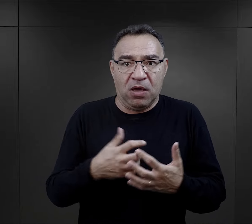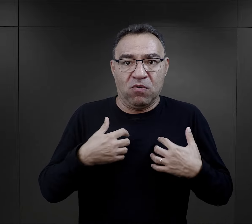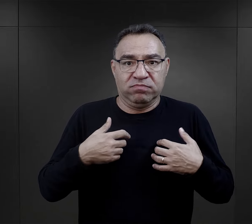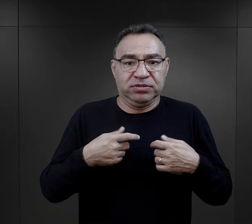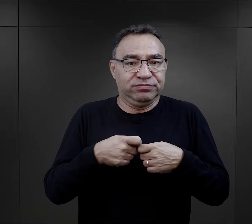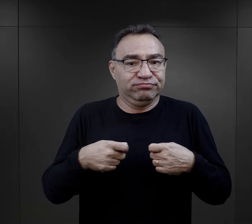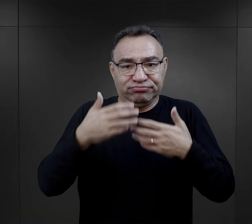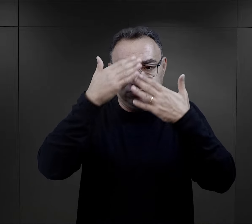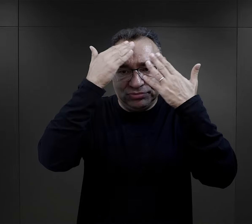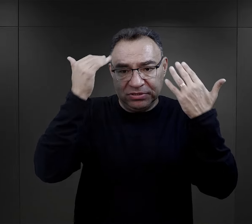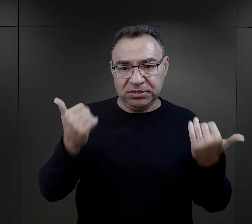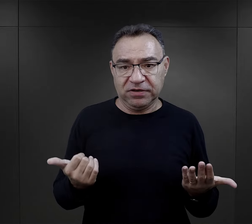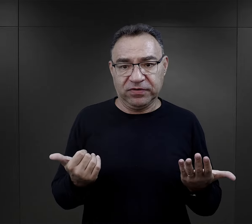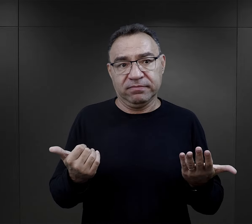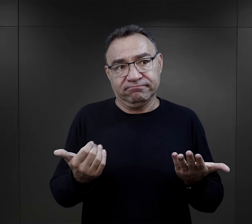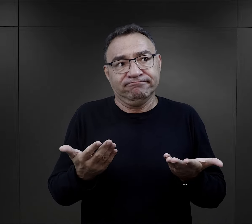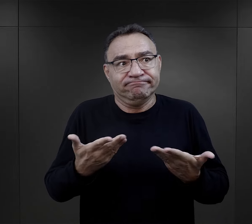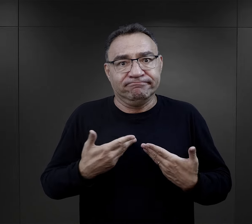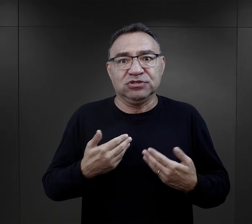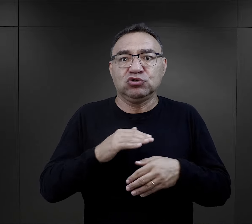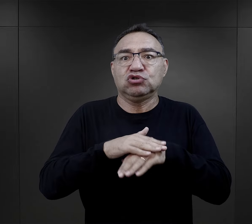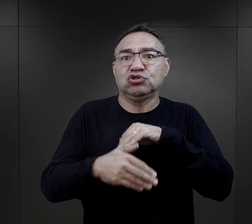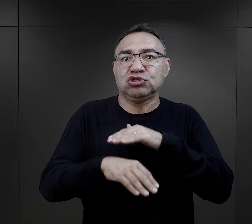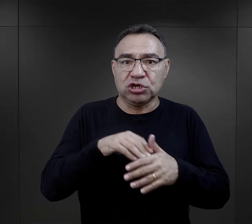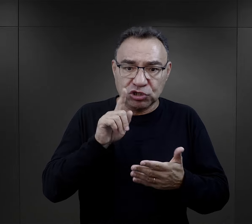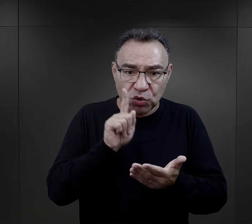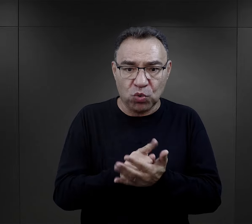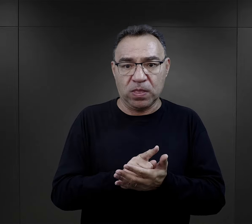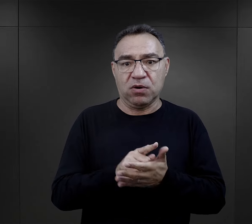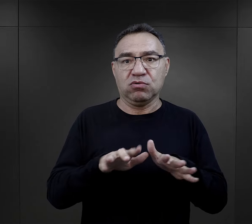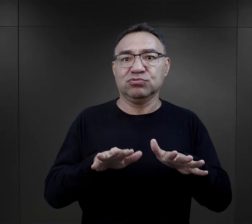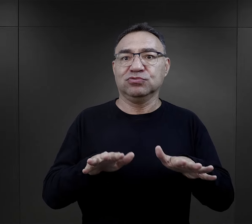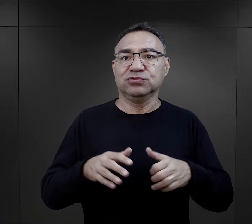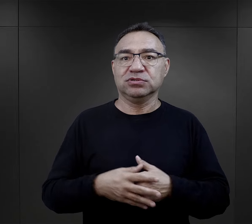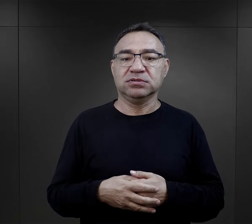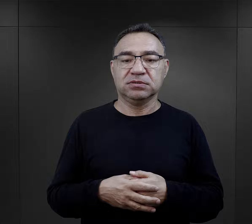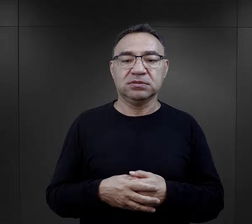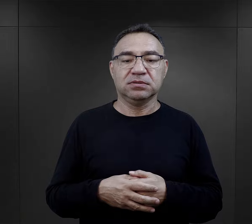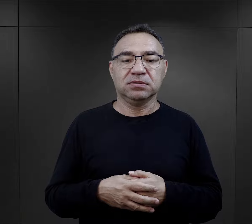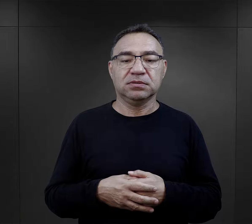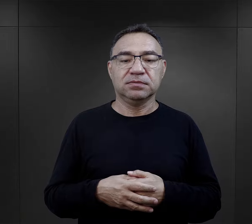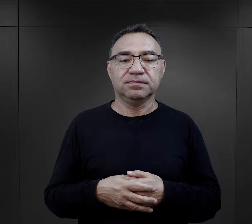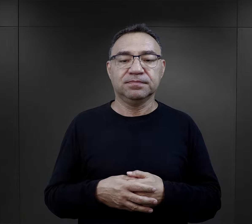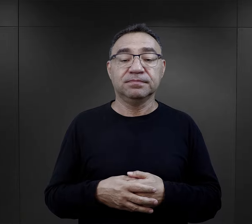"nie wiem dlaczego przeżyłam, nie wiem, po prostu miałam dużo szczęścia”.